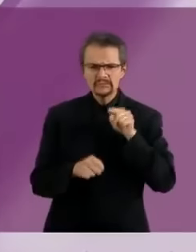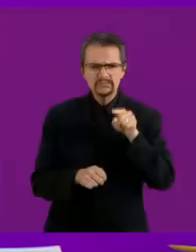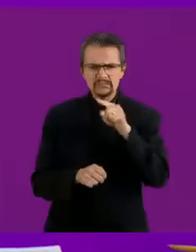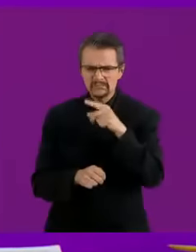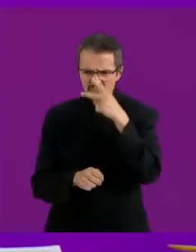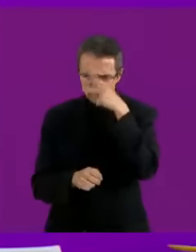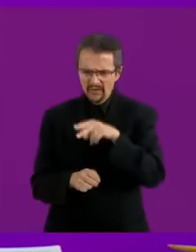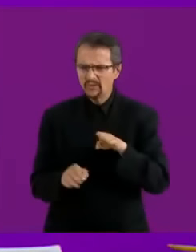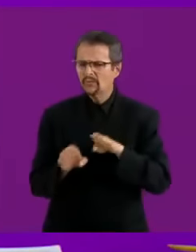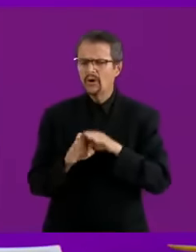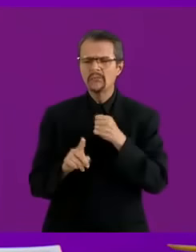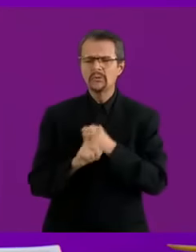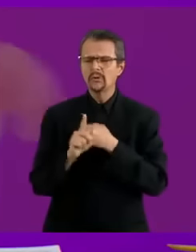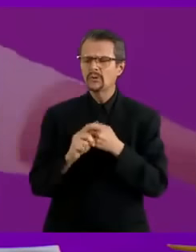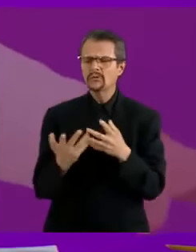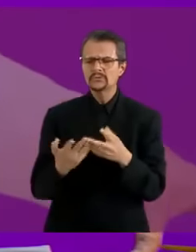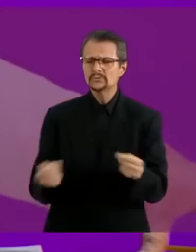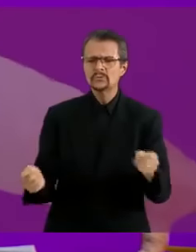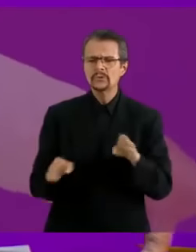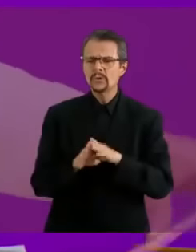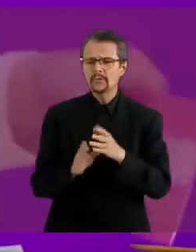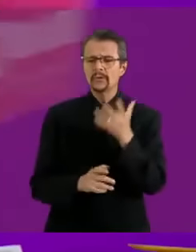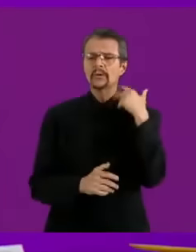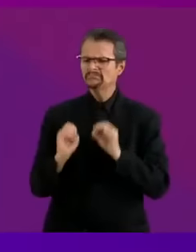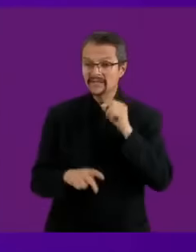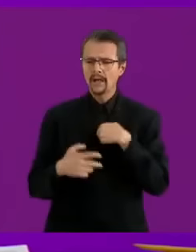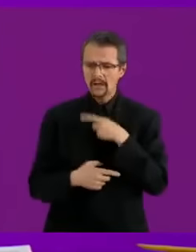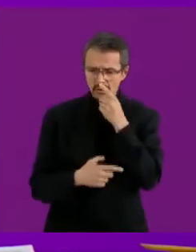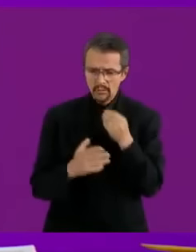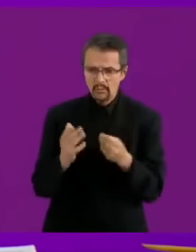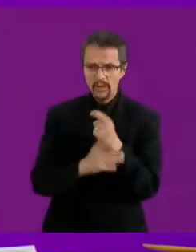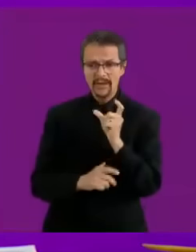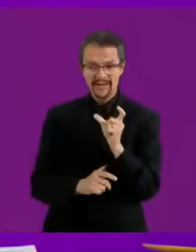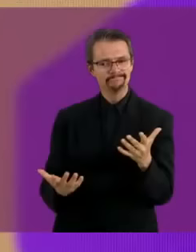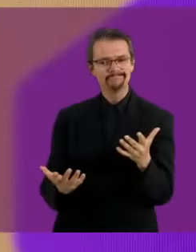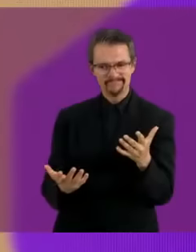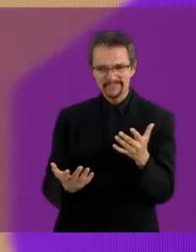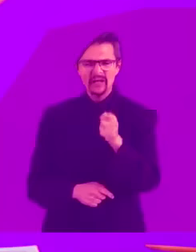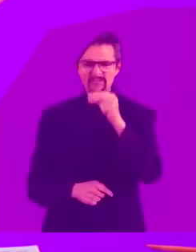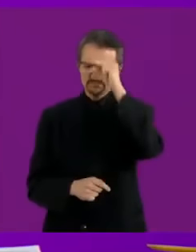He dicho claramente que con la tarjeta... Misalchicha que es una tarjeta trans